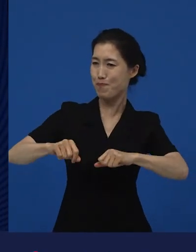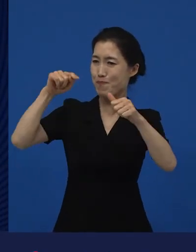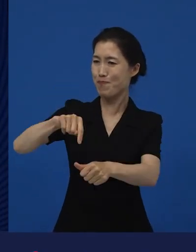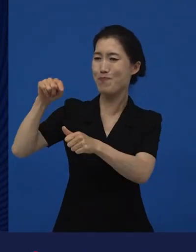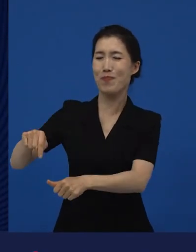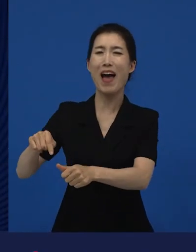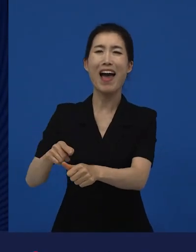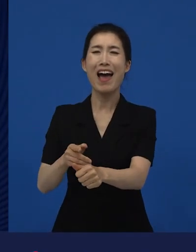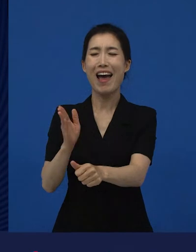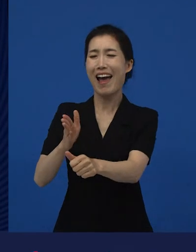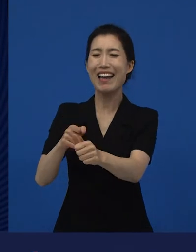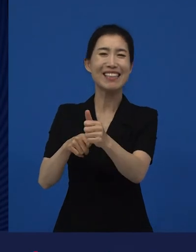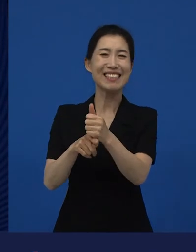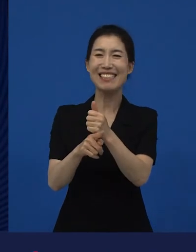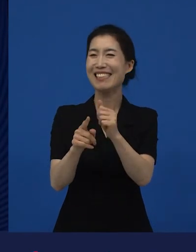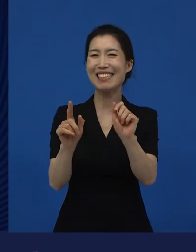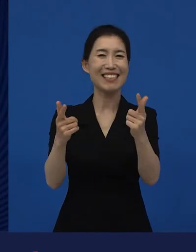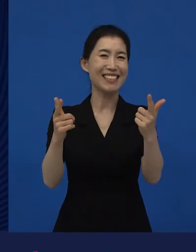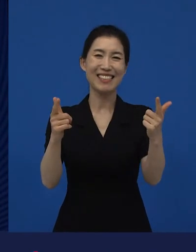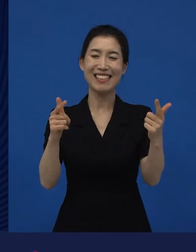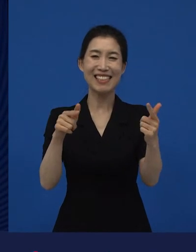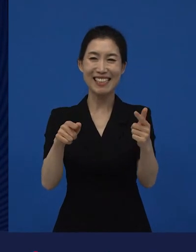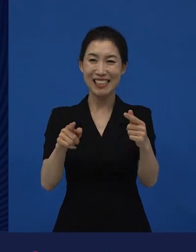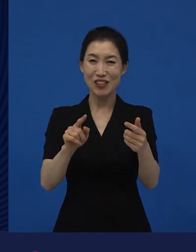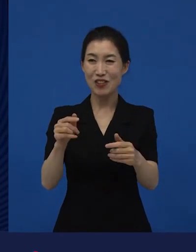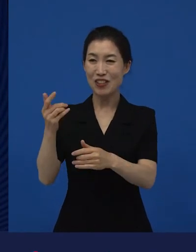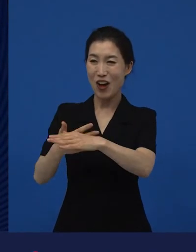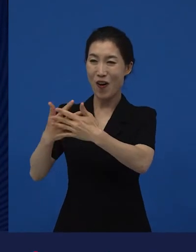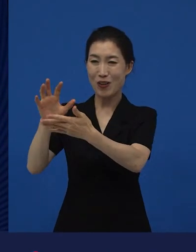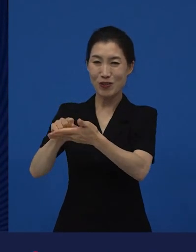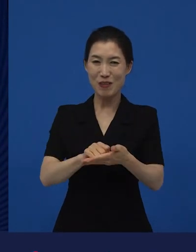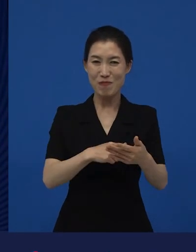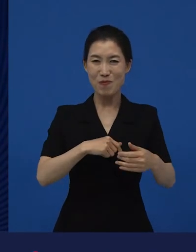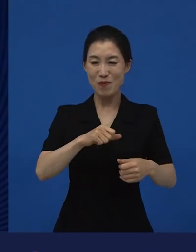여기에 맞춰 행동하십시오. 이런 뜻으로 영화를 수입하는 회사가 아닙니다.